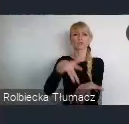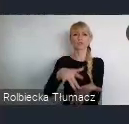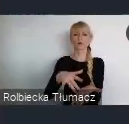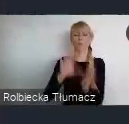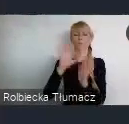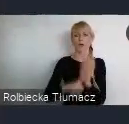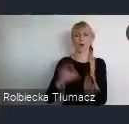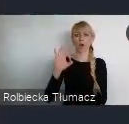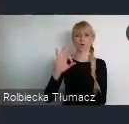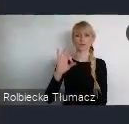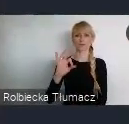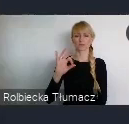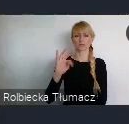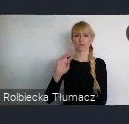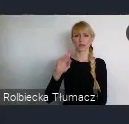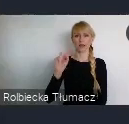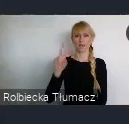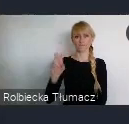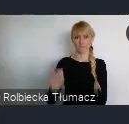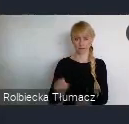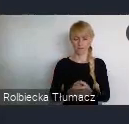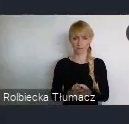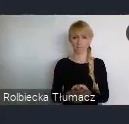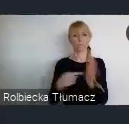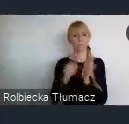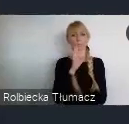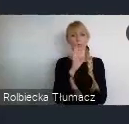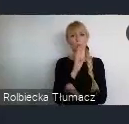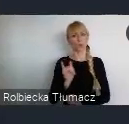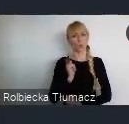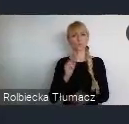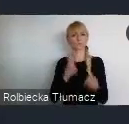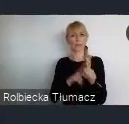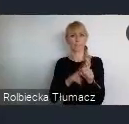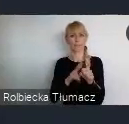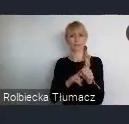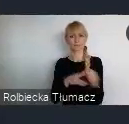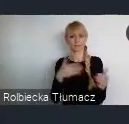można powiedzieć zapasowym dla dobrej komunikacji tej ponadkrajowej